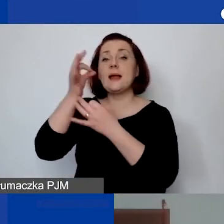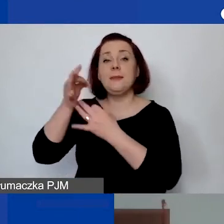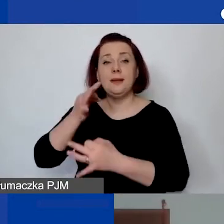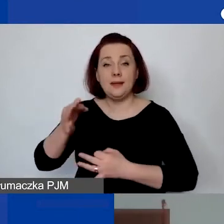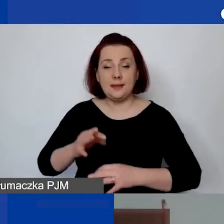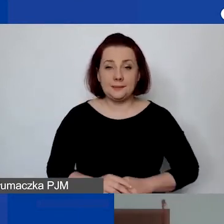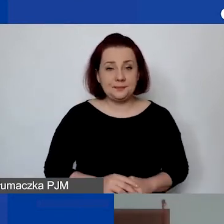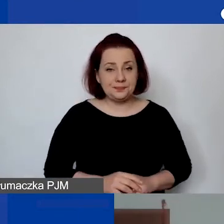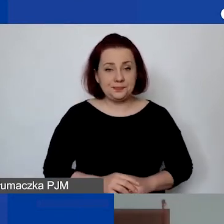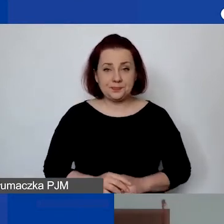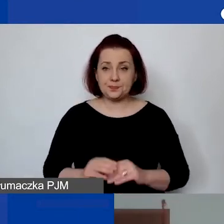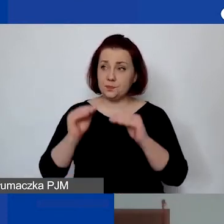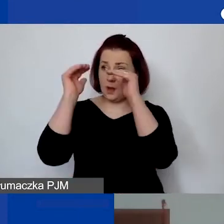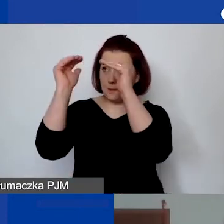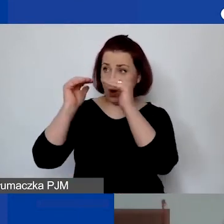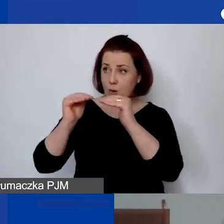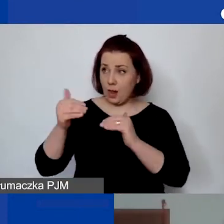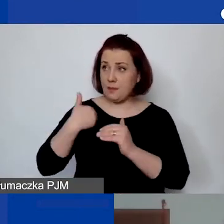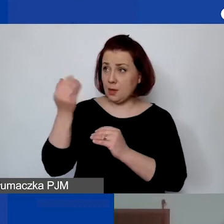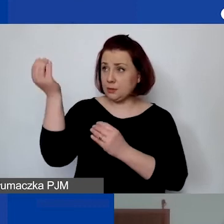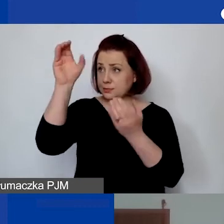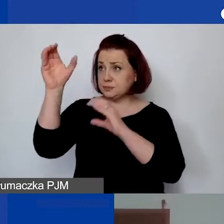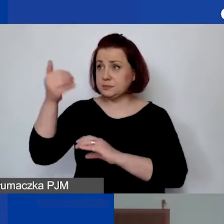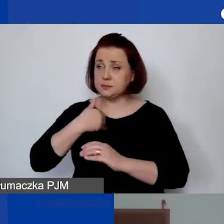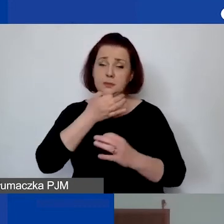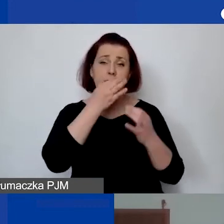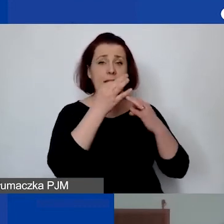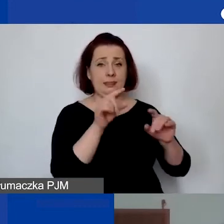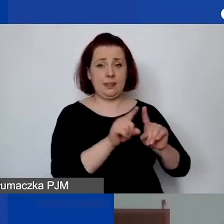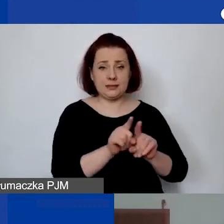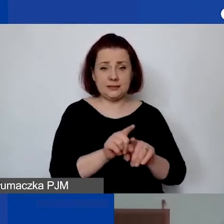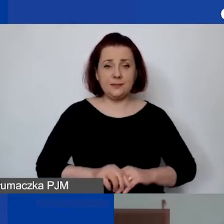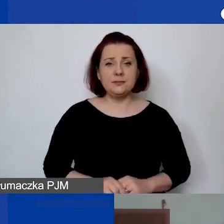Zadam je w kolejności, w jakiej się pojawiały, z wyjątkiem jednego pytania,